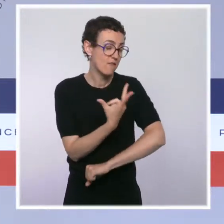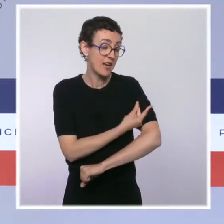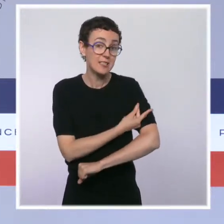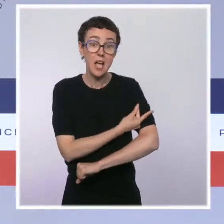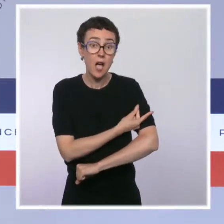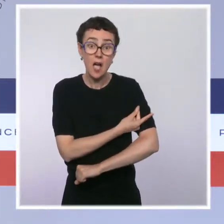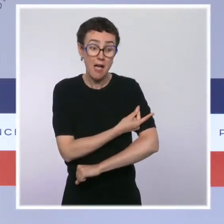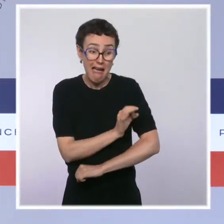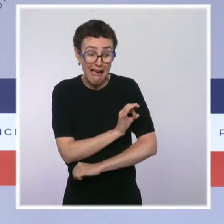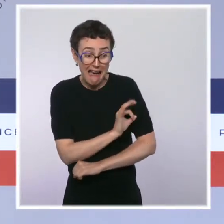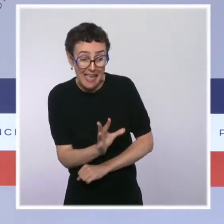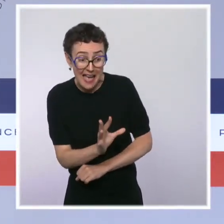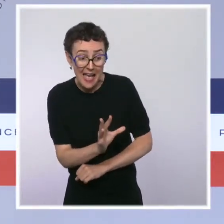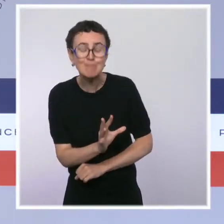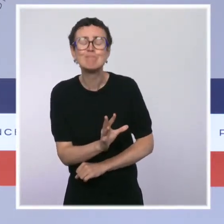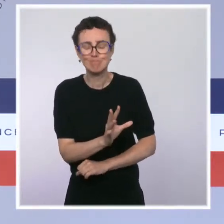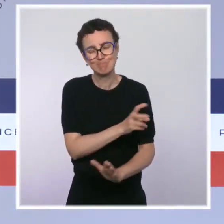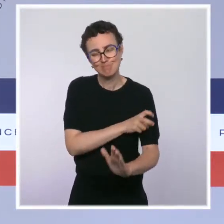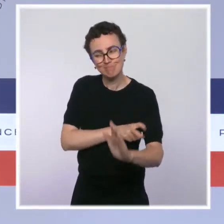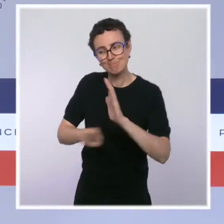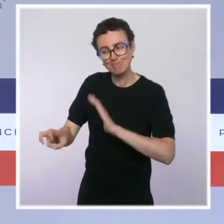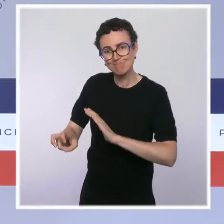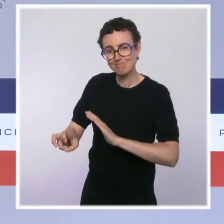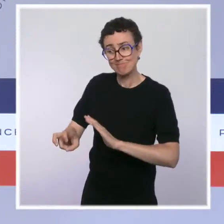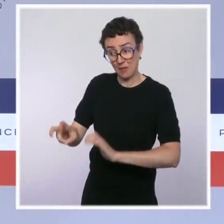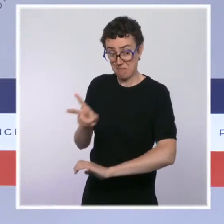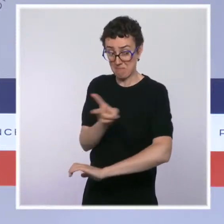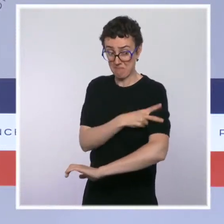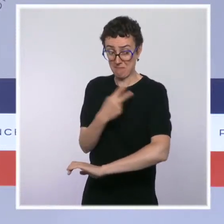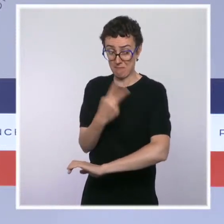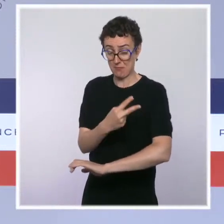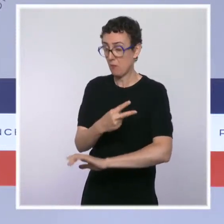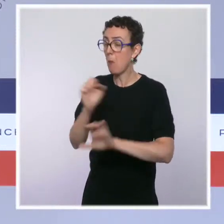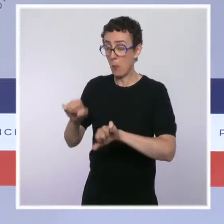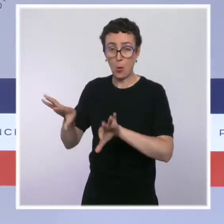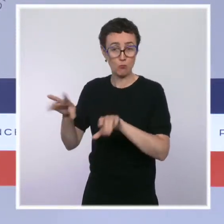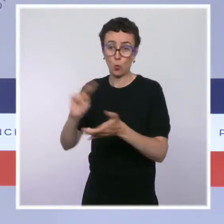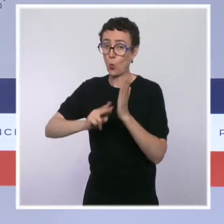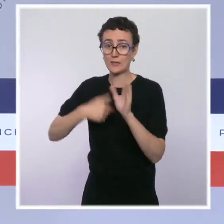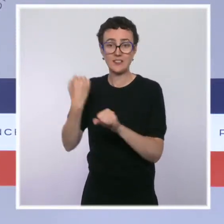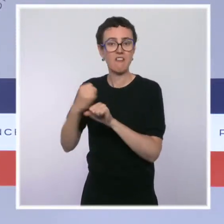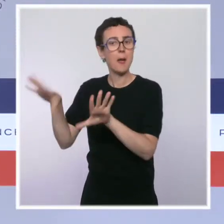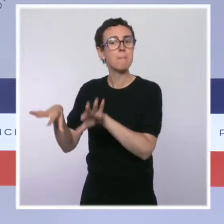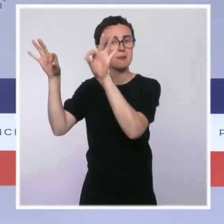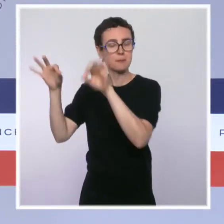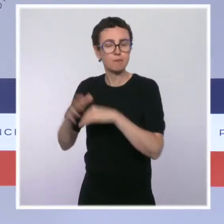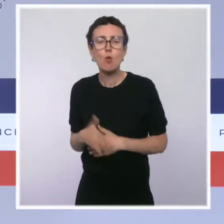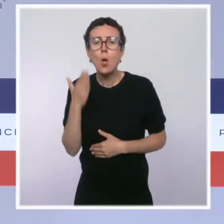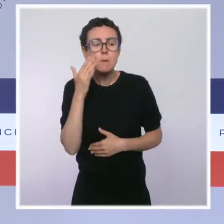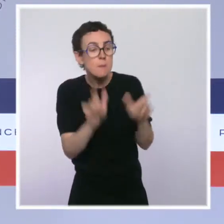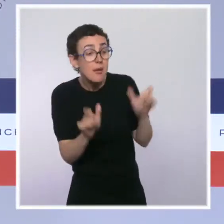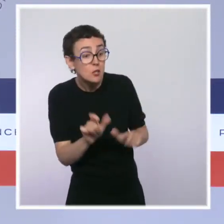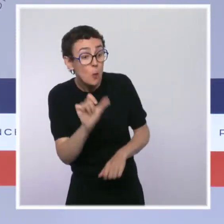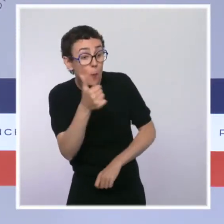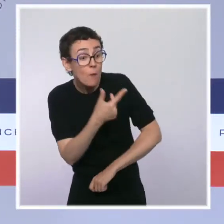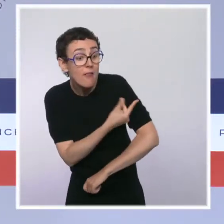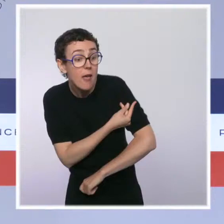Ceux qui n'ont reçu qu'une dose bénéficieront d'une période de tolérance jusqu'au 15 octobre, le temps de recevoir leur deuxième dose.